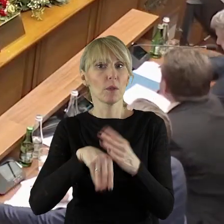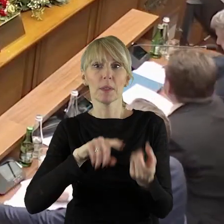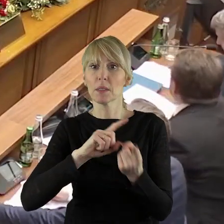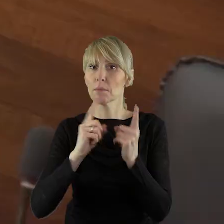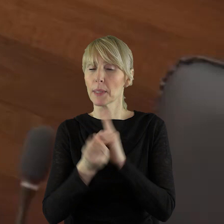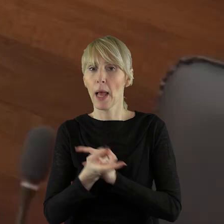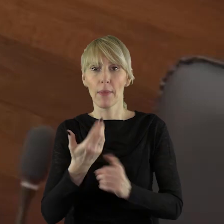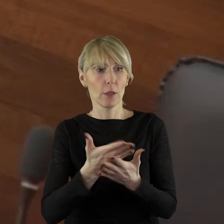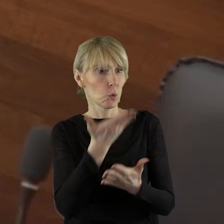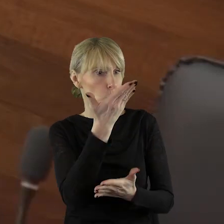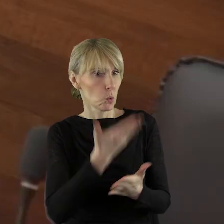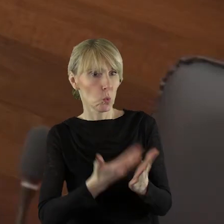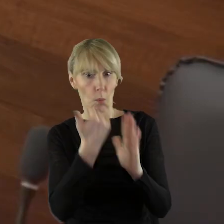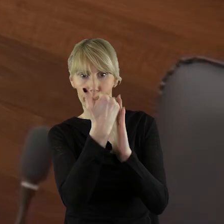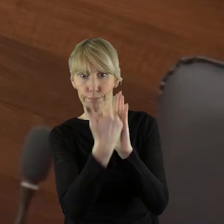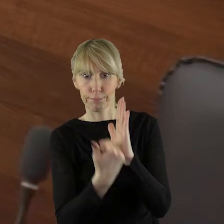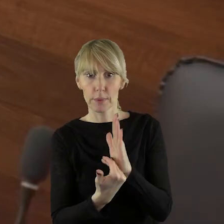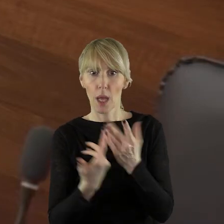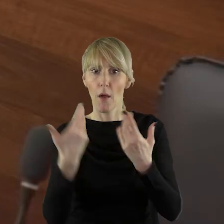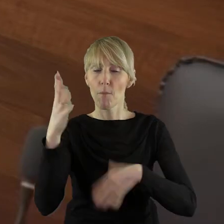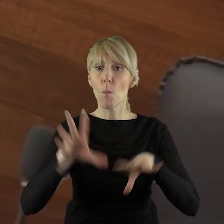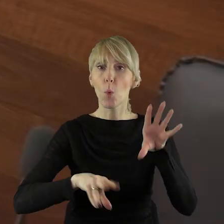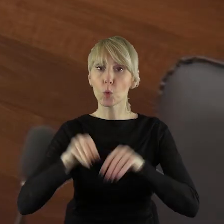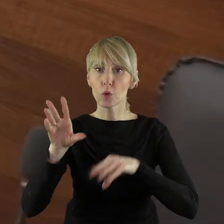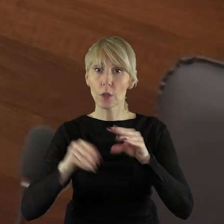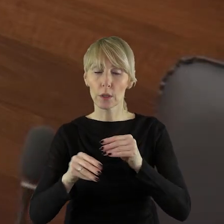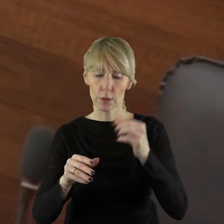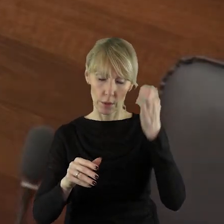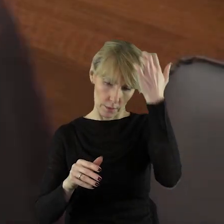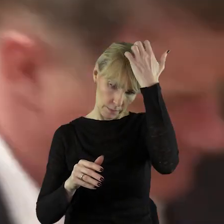które zostały wyartykułowane w budżecie